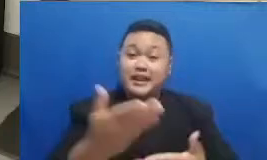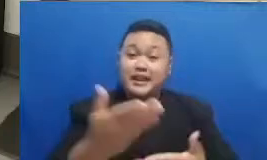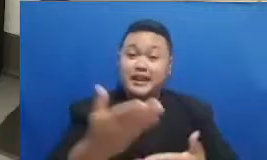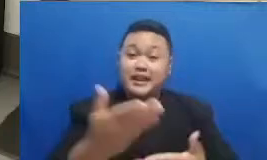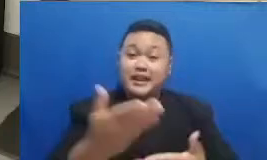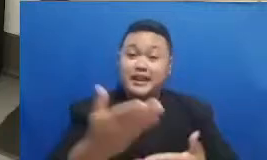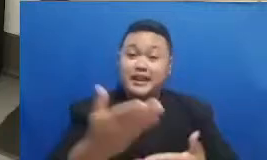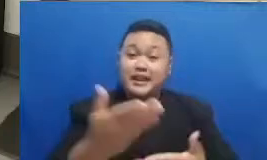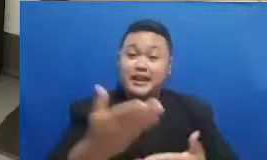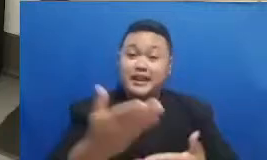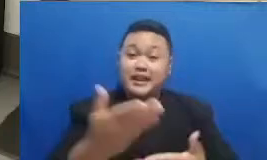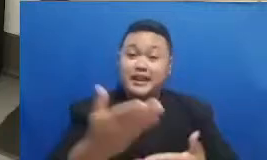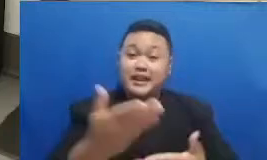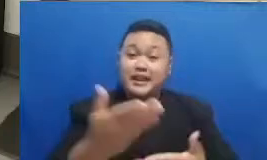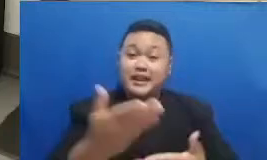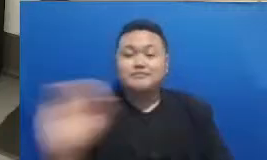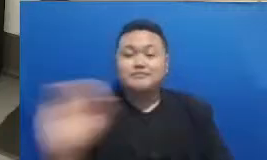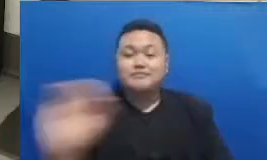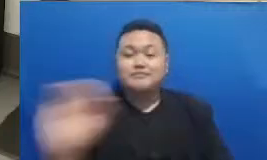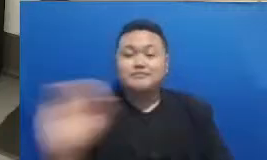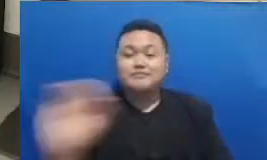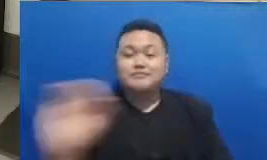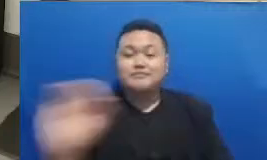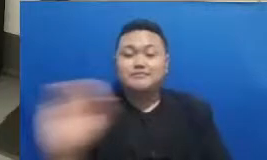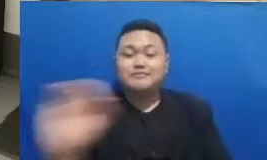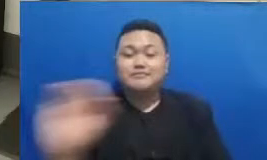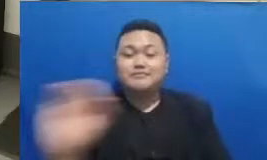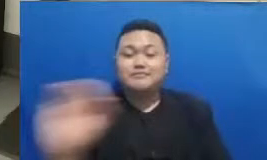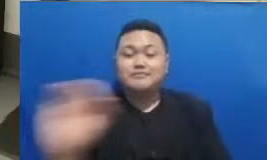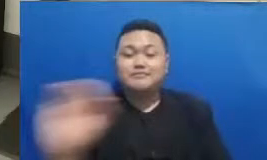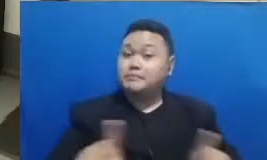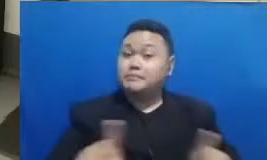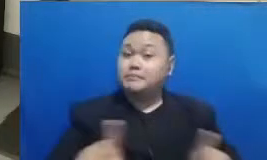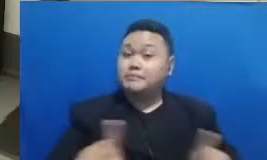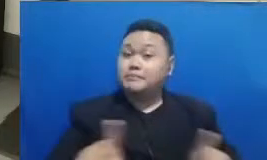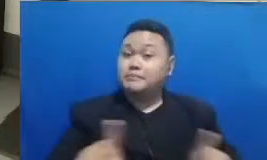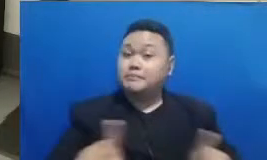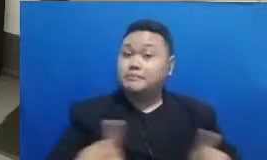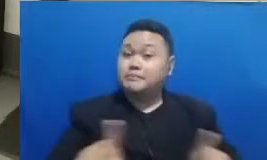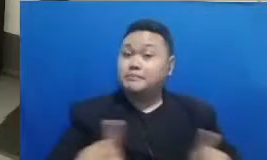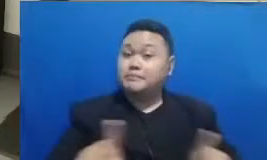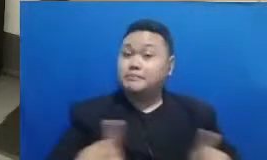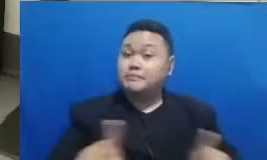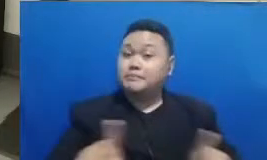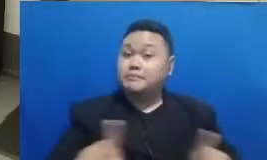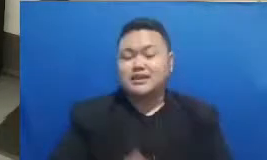rupiah dalam bentuk iwallet tapi saya juga harus menginformasikan bahwa kuis ini hanya